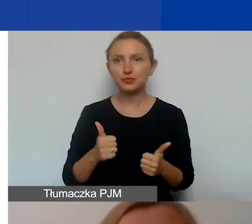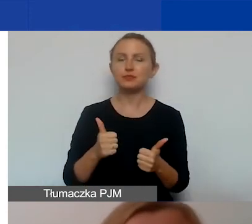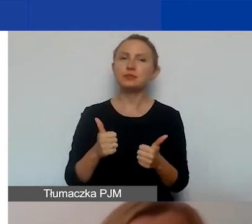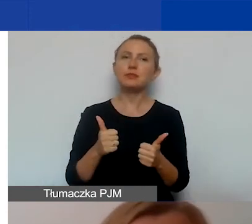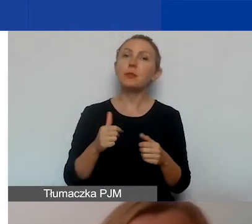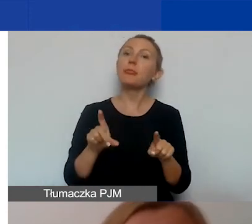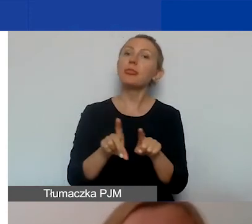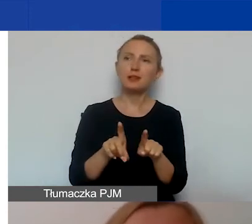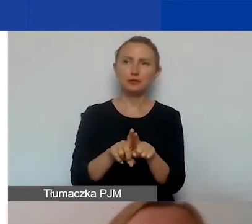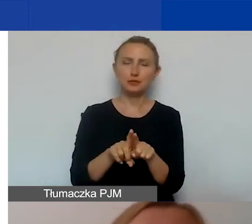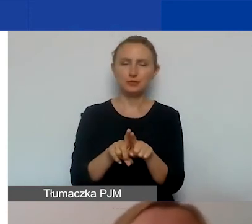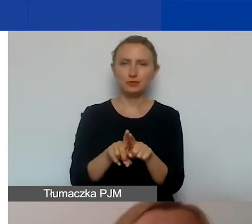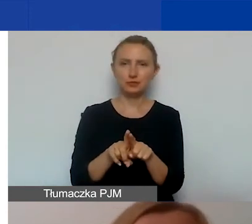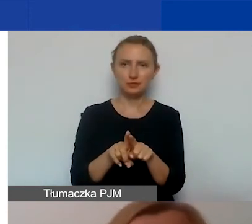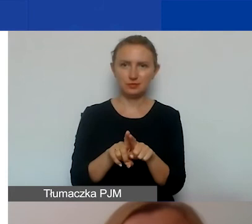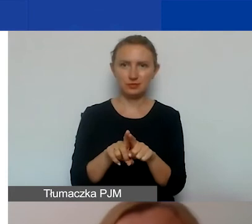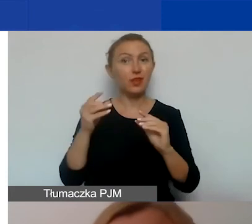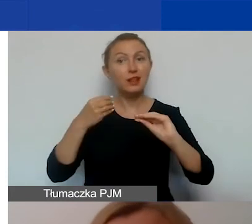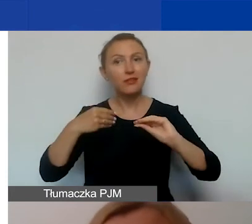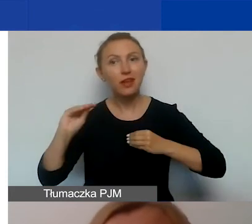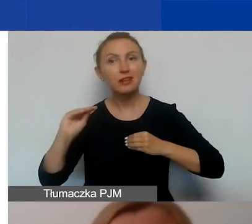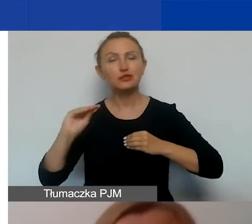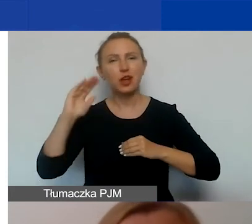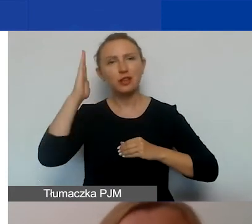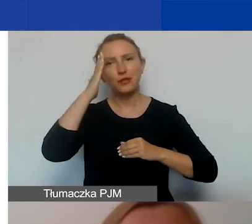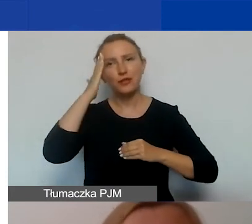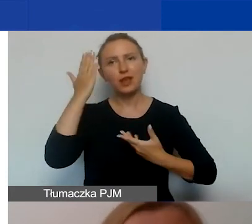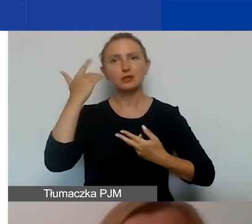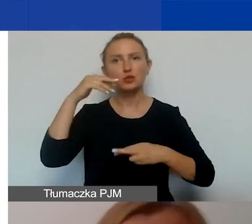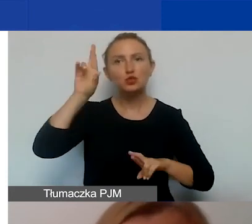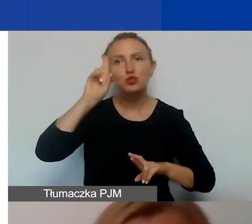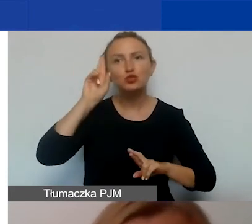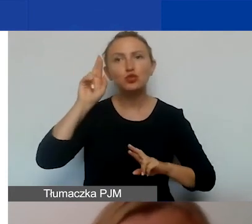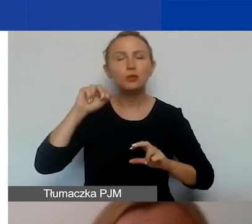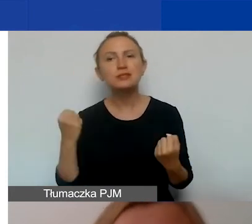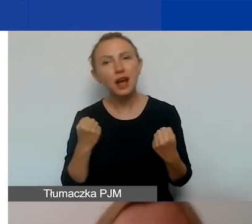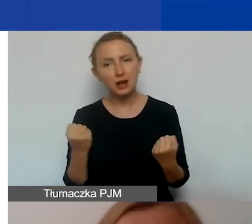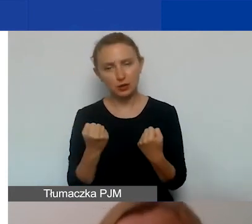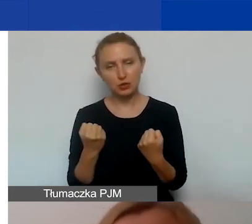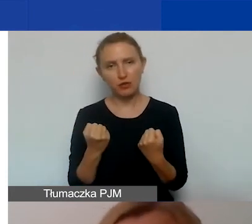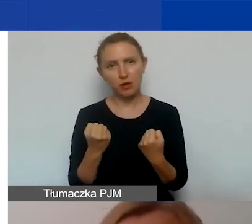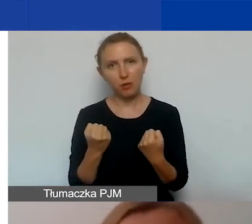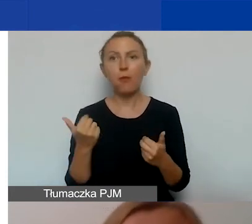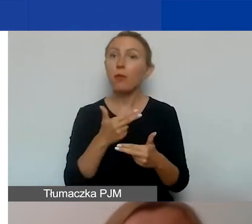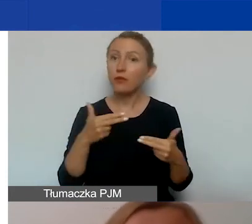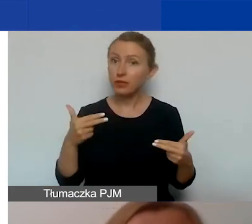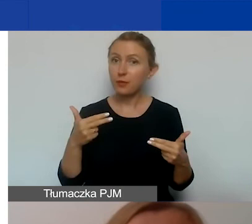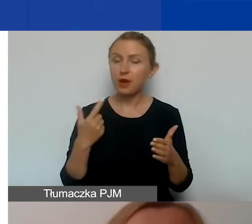a także na zwiększanie wiedzy, zrozumienia, zaangażowania w temacie, którego dotyczy projekt.